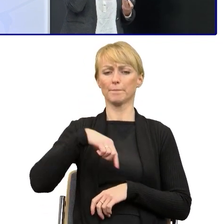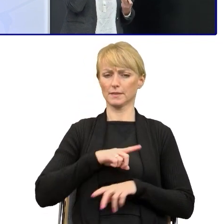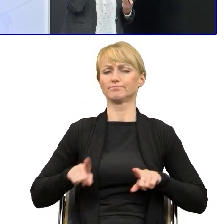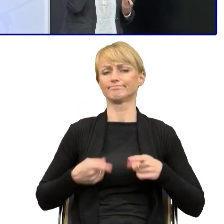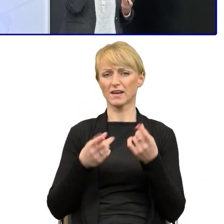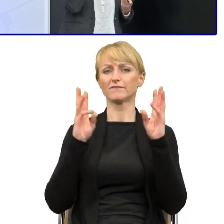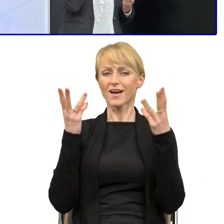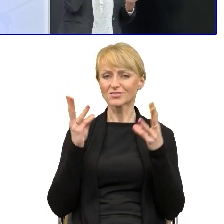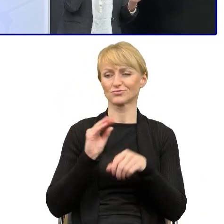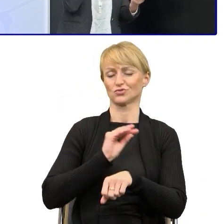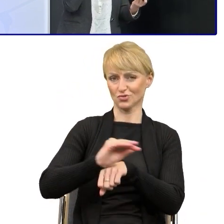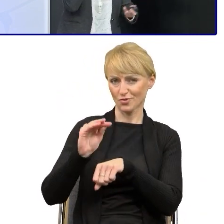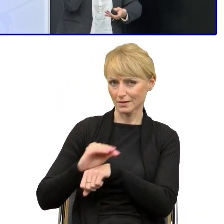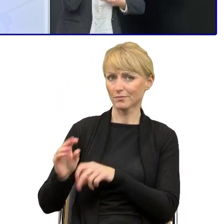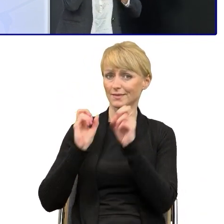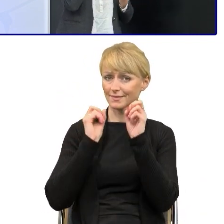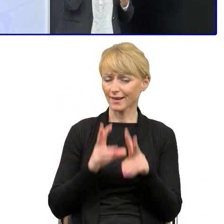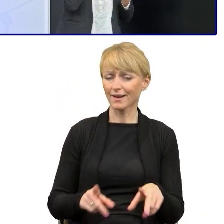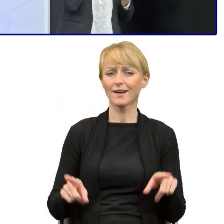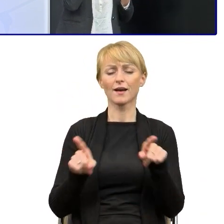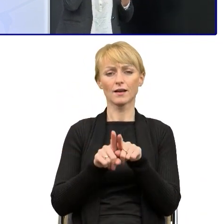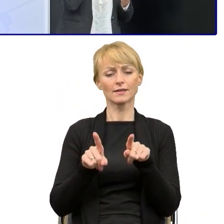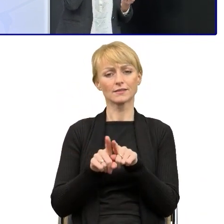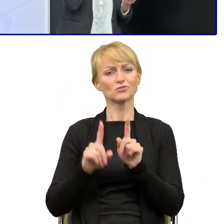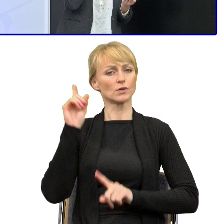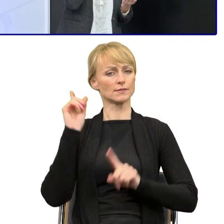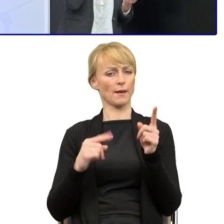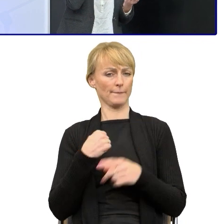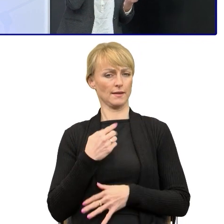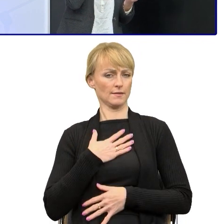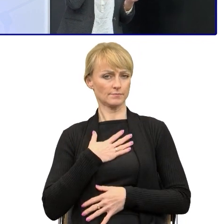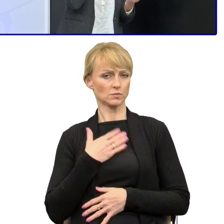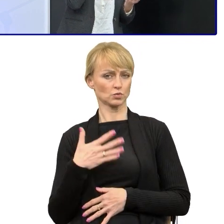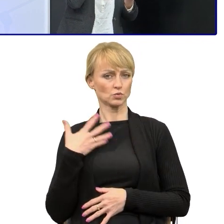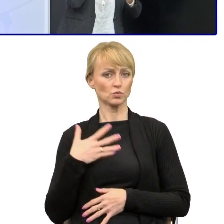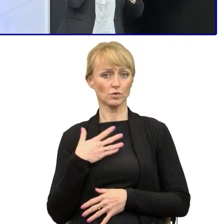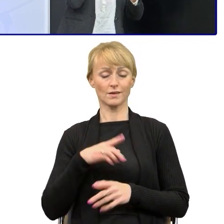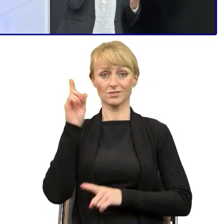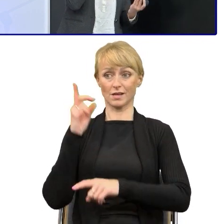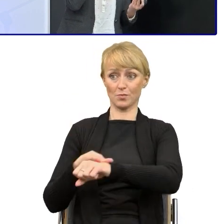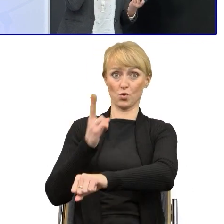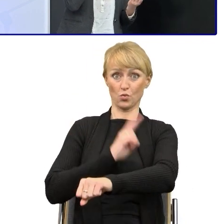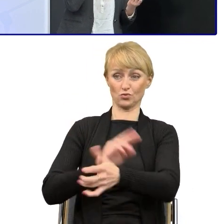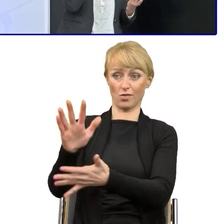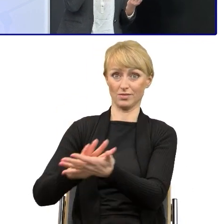to rzeczywiście sama się z tym stykam, że jeśli dostajemy tekst urzędowy, to trudno jest go uprościć.